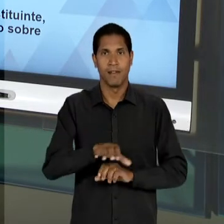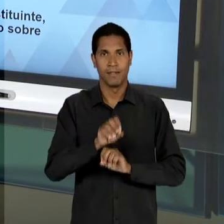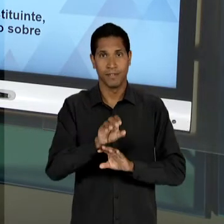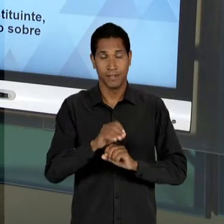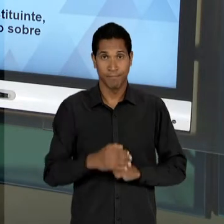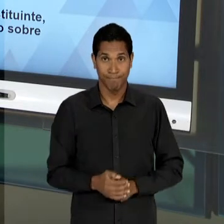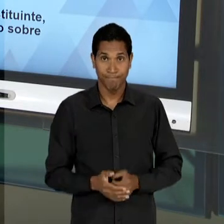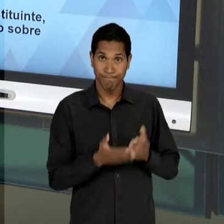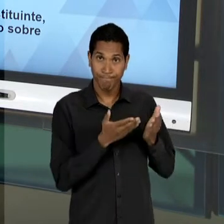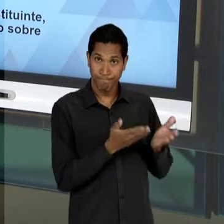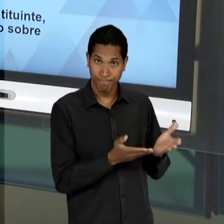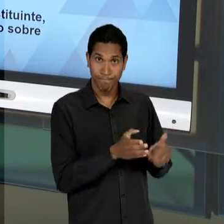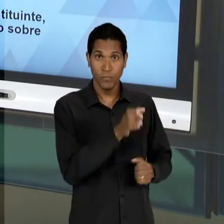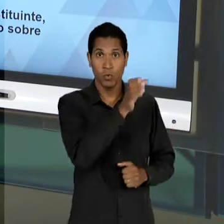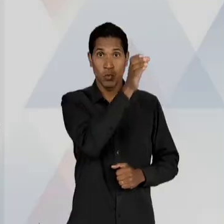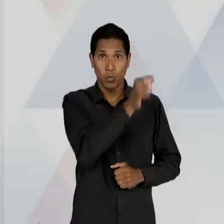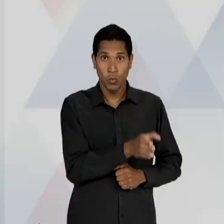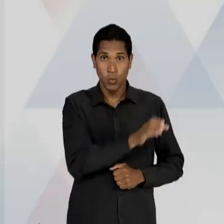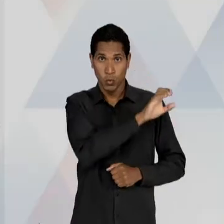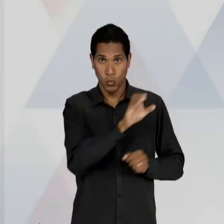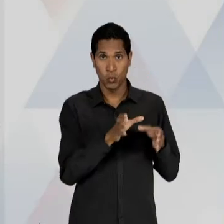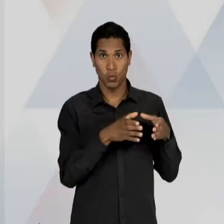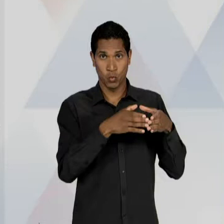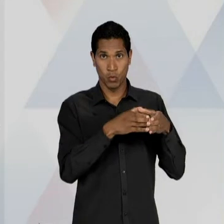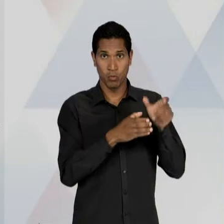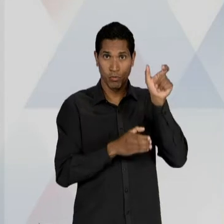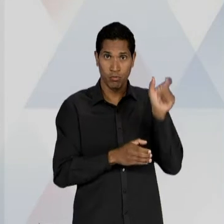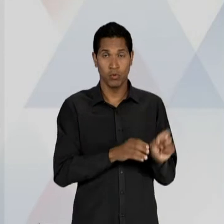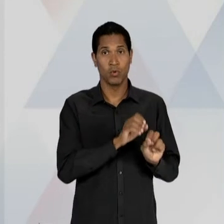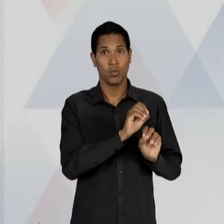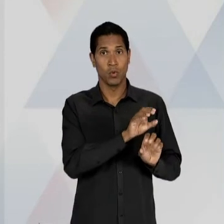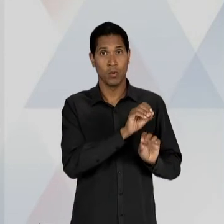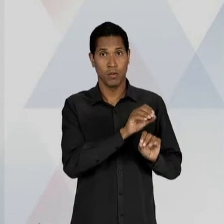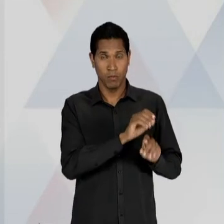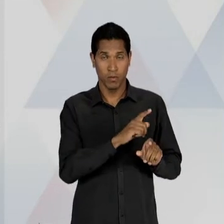DEFESA CONTRA O MONOPÓLIO, OU SEJA, NA DEFESA DA